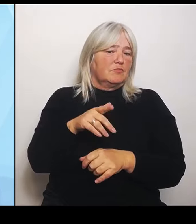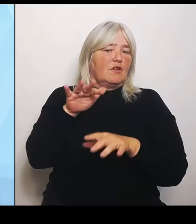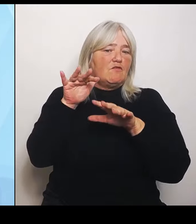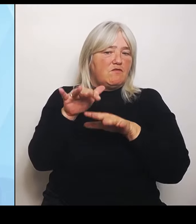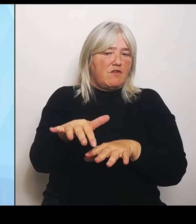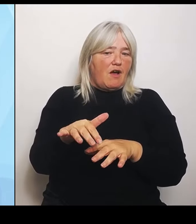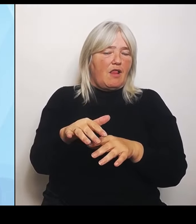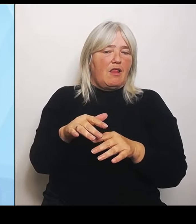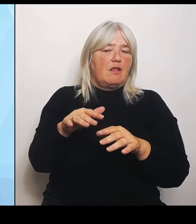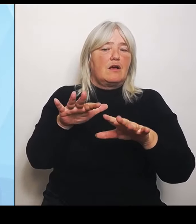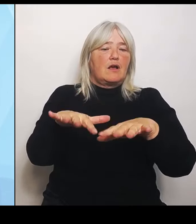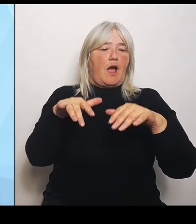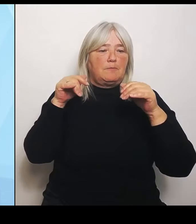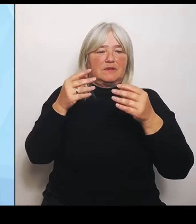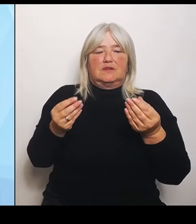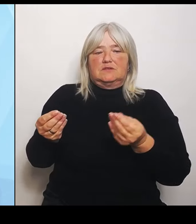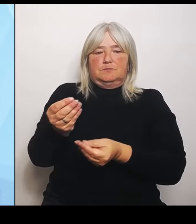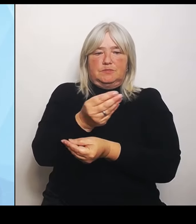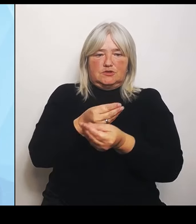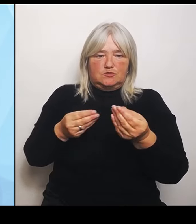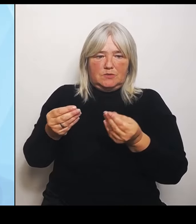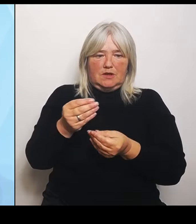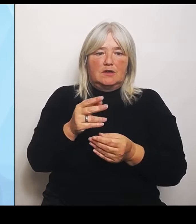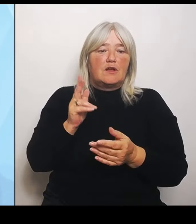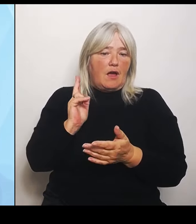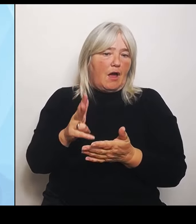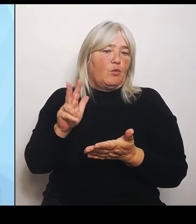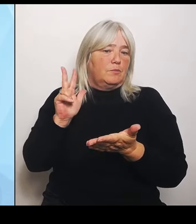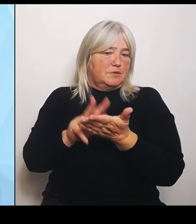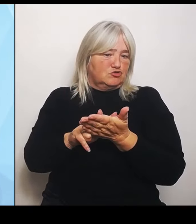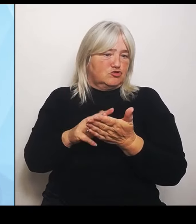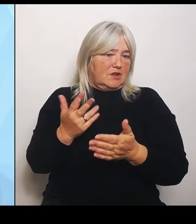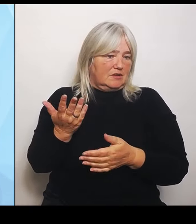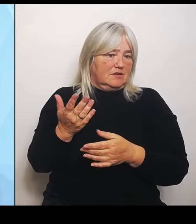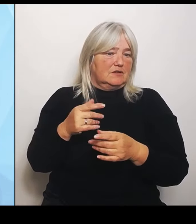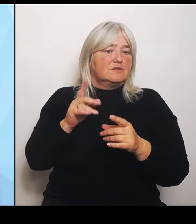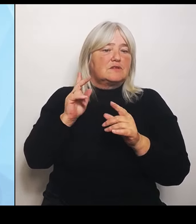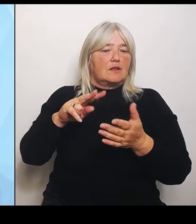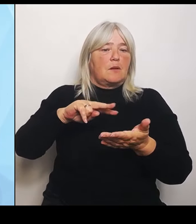Und damit wird das politisch flankiert. Nach außen und auch als Unterstützung an den grundsätzlichen